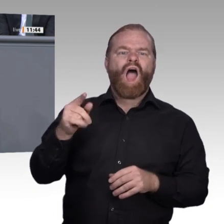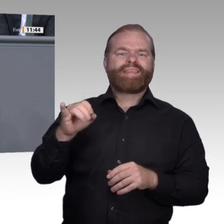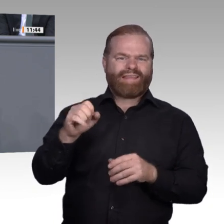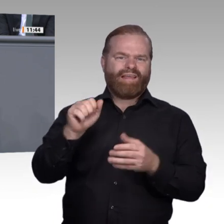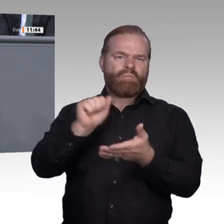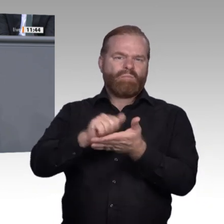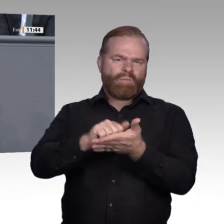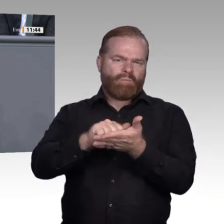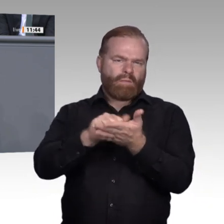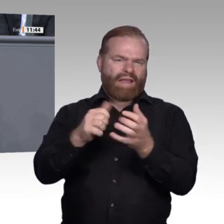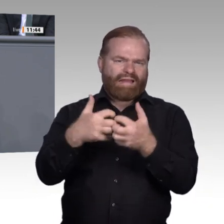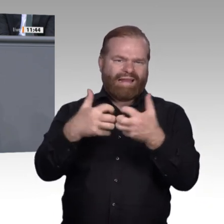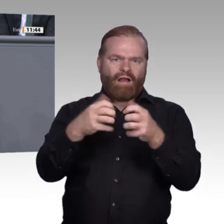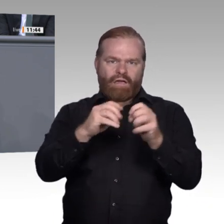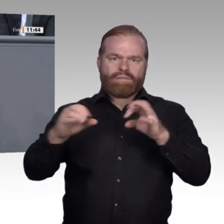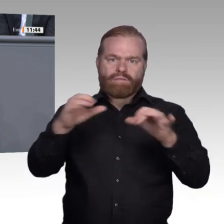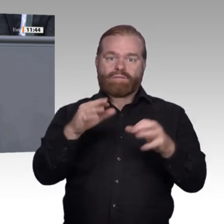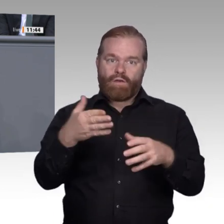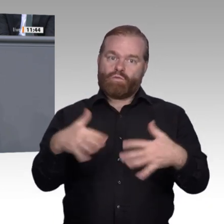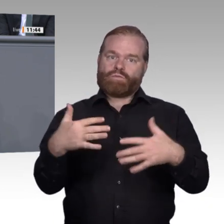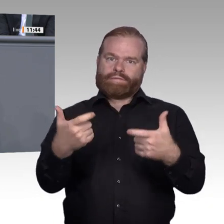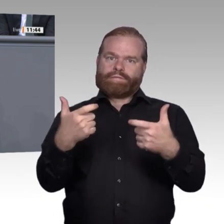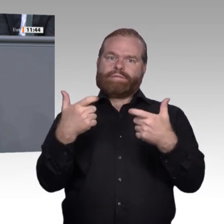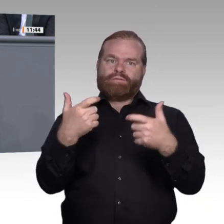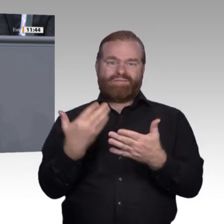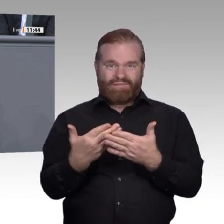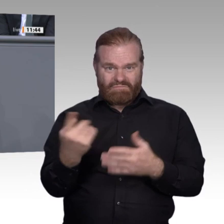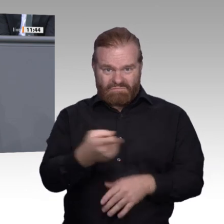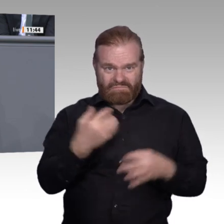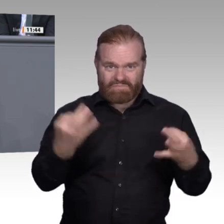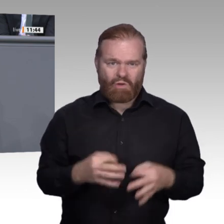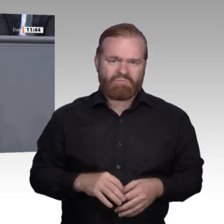benötigen gezielt Hilfestellung wie steuerliche Anreize, Bildungsberatung etc. pp. Vieles